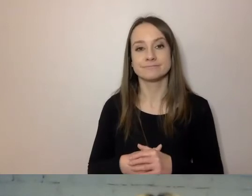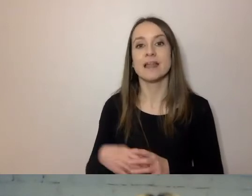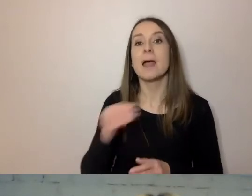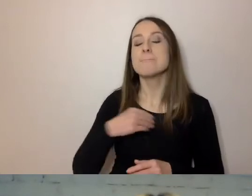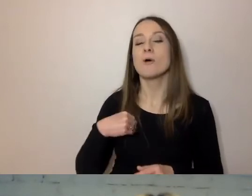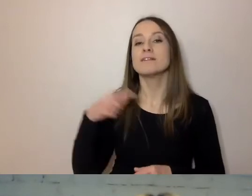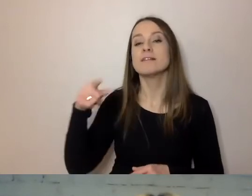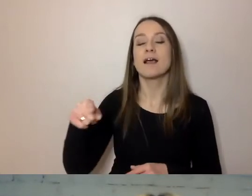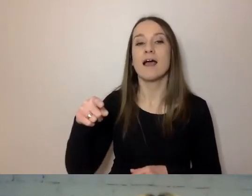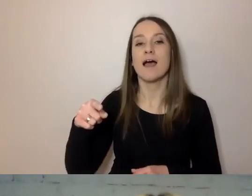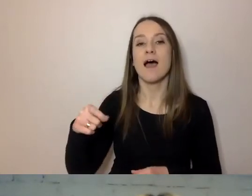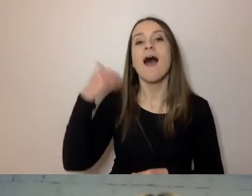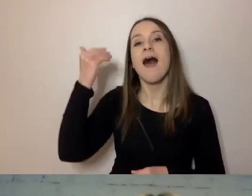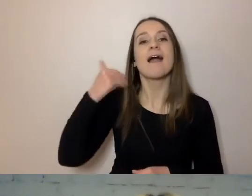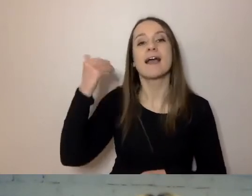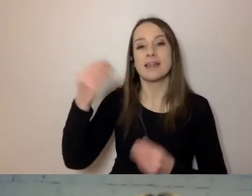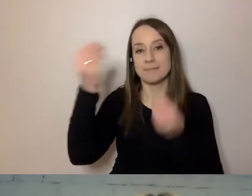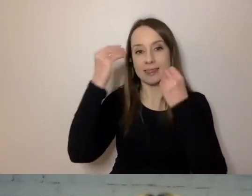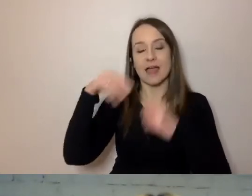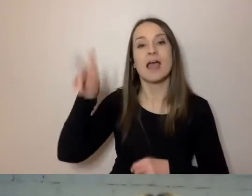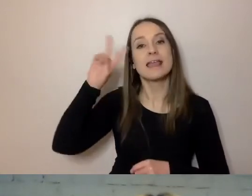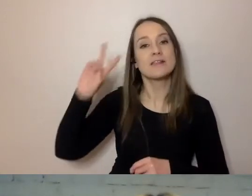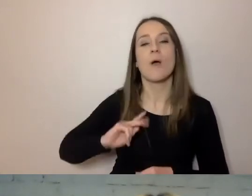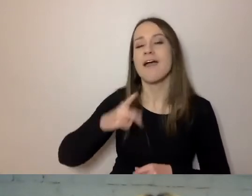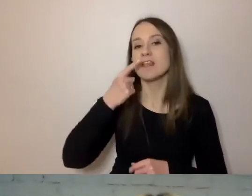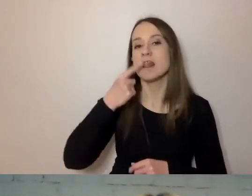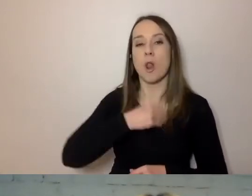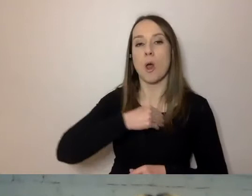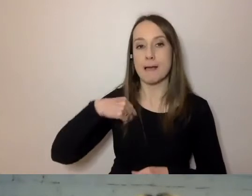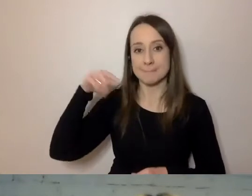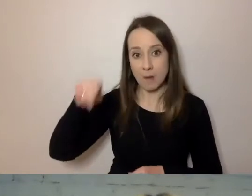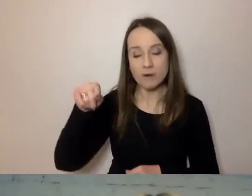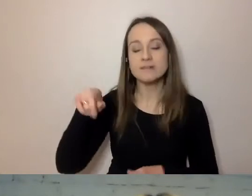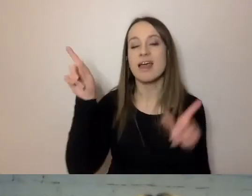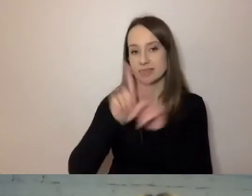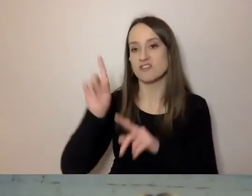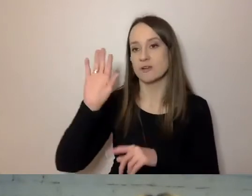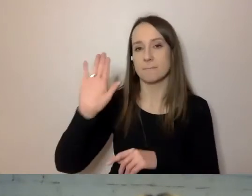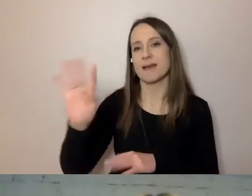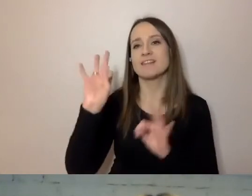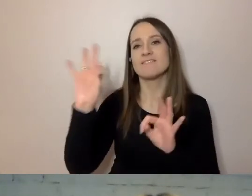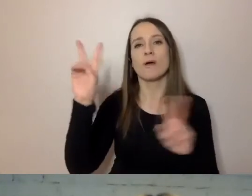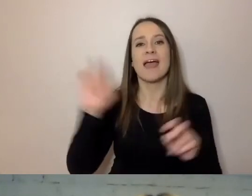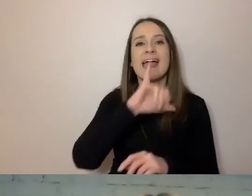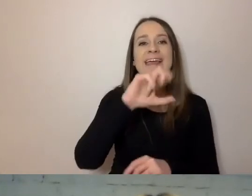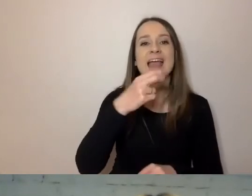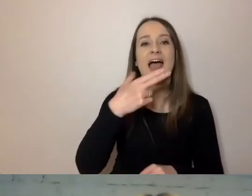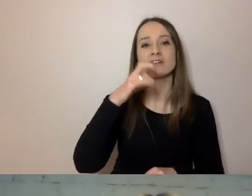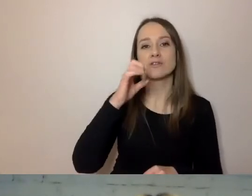Instytut Filologii Polskiej ma jasnopis.pl. To też narzędzie,